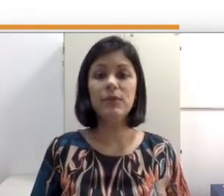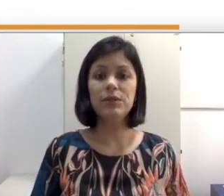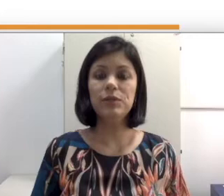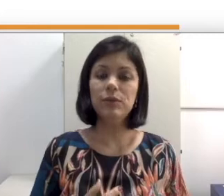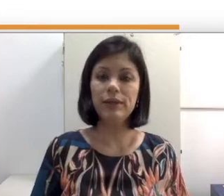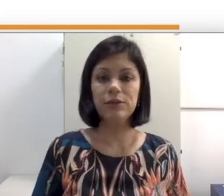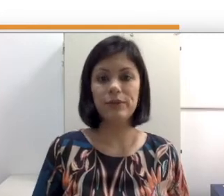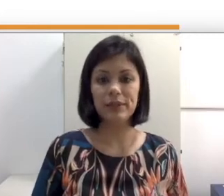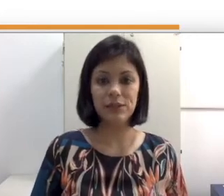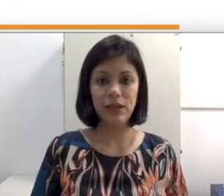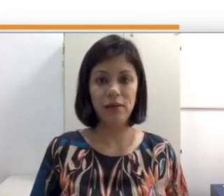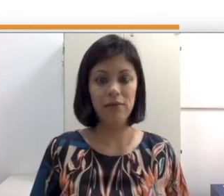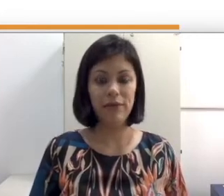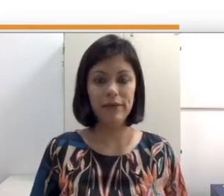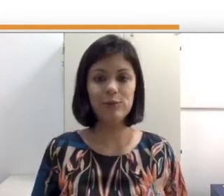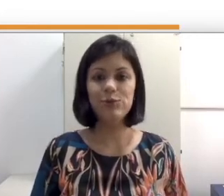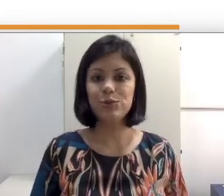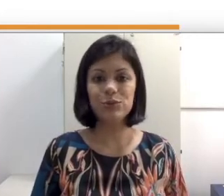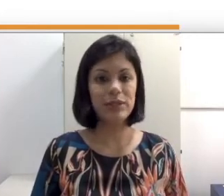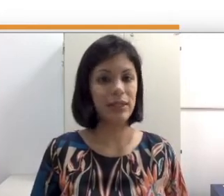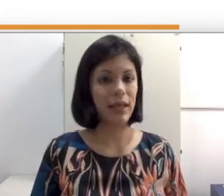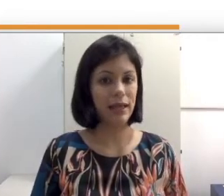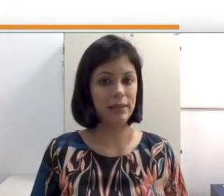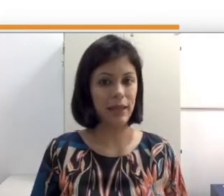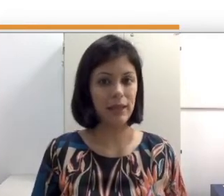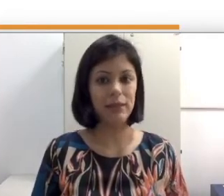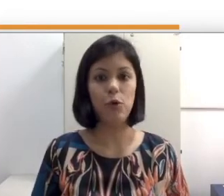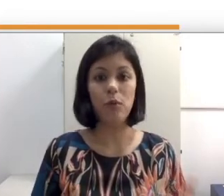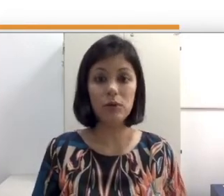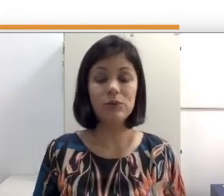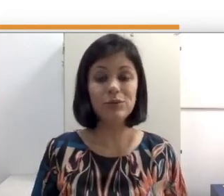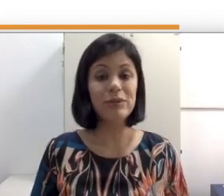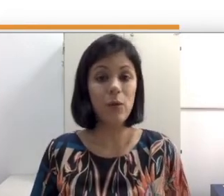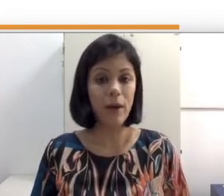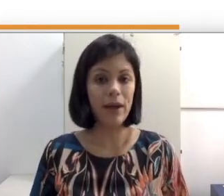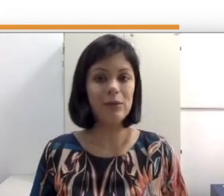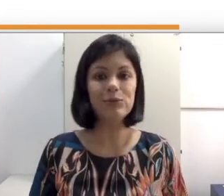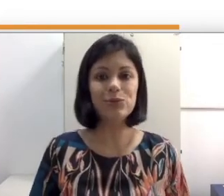quando entram numa sala de aula e vem que os surdos que ela tem como aluno não é o